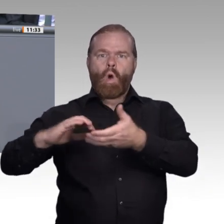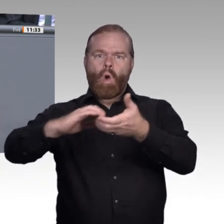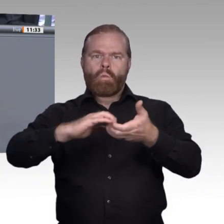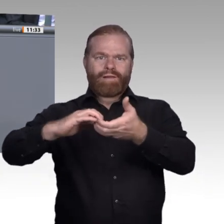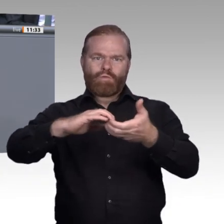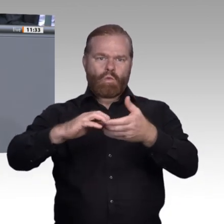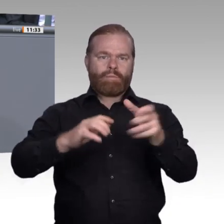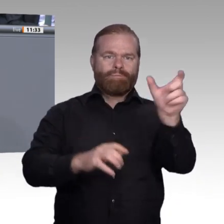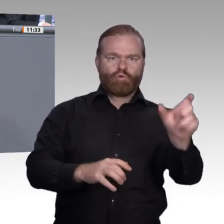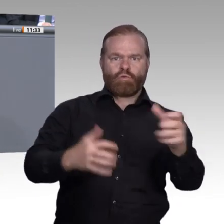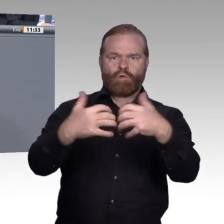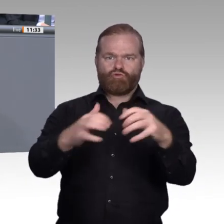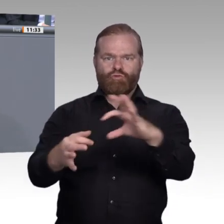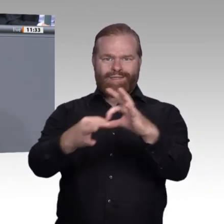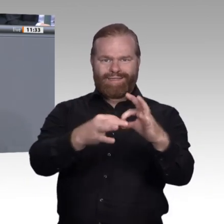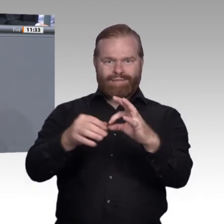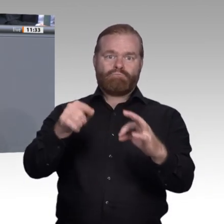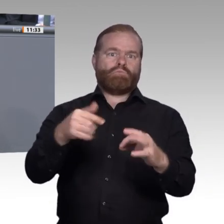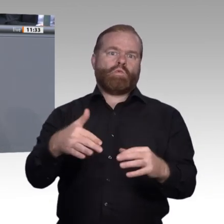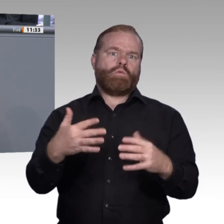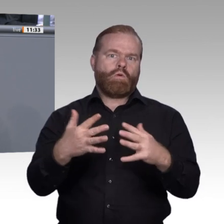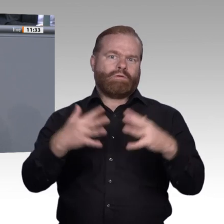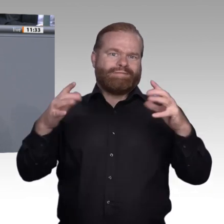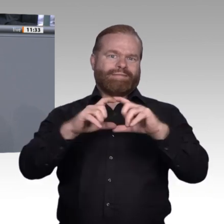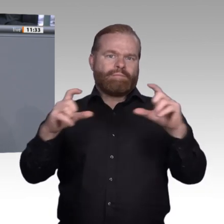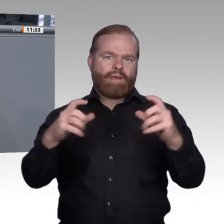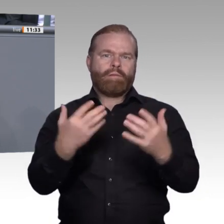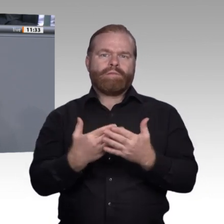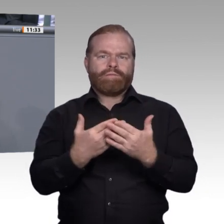können. In der Enquete-Kommission „Berufliche Bildung in der digitalen Arbeitswelt“